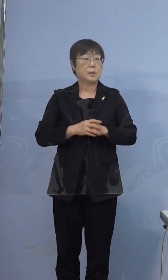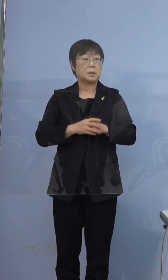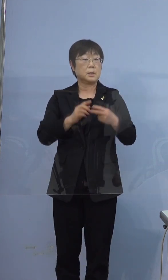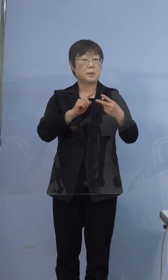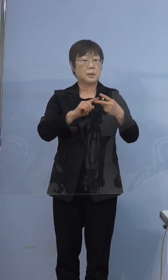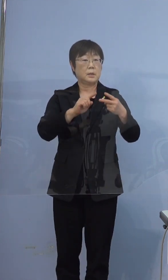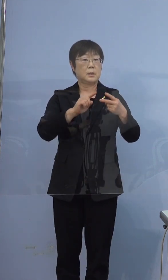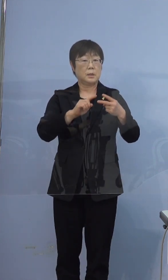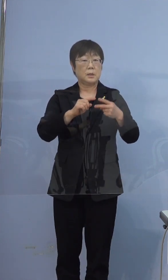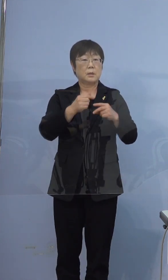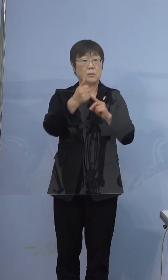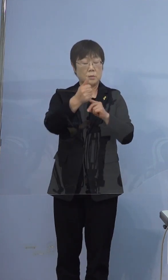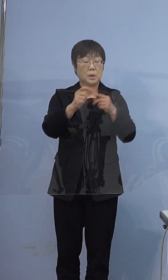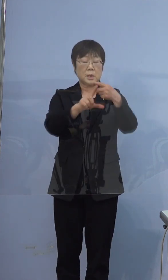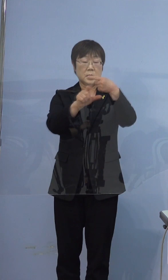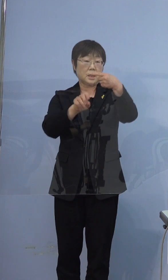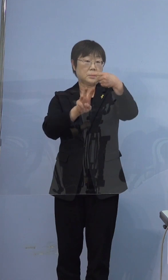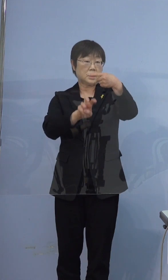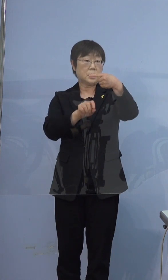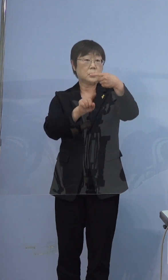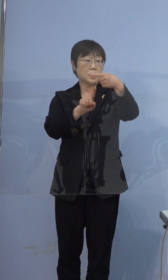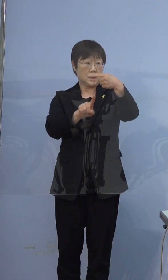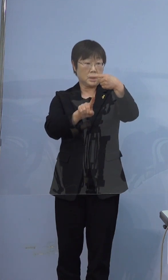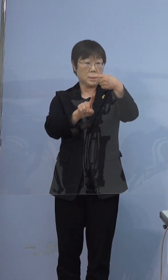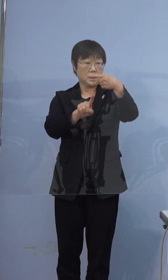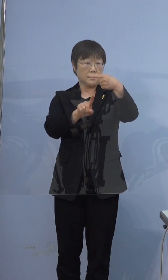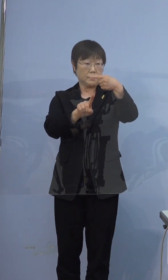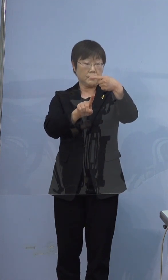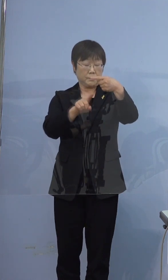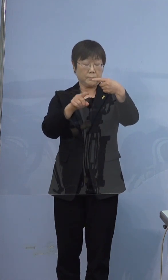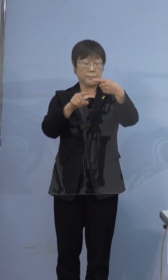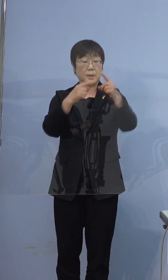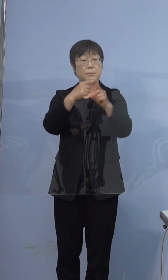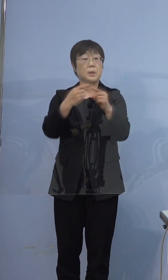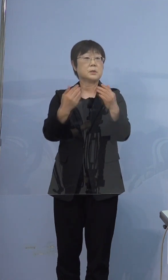この方が1月31日に陽性と判明しておりますが